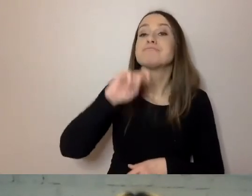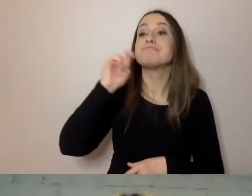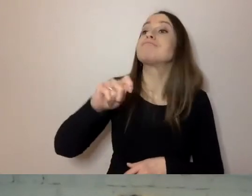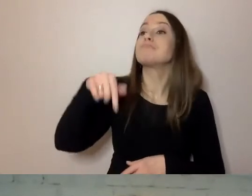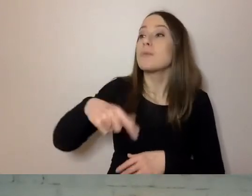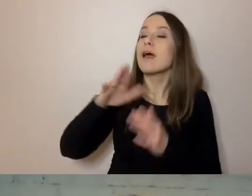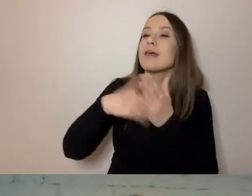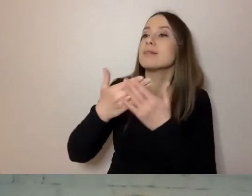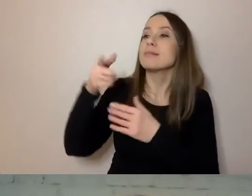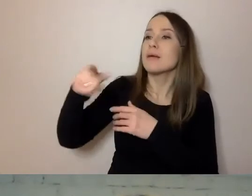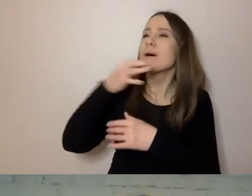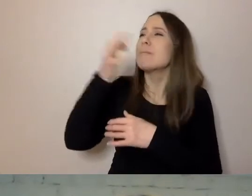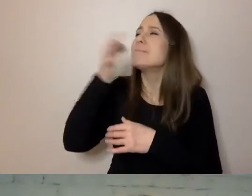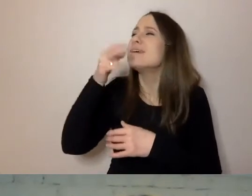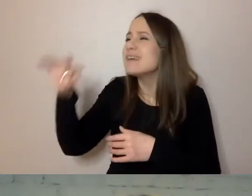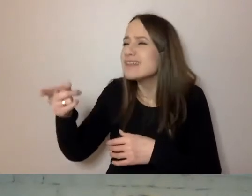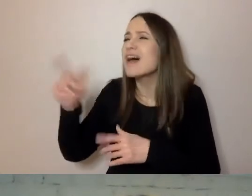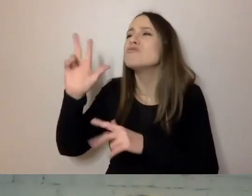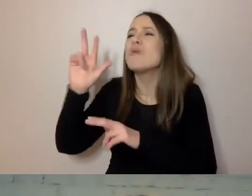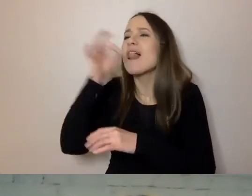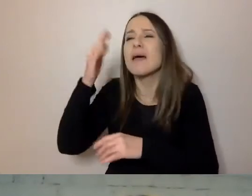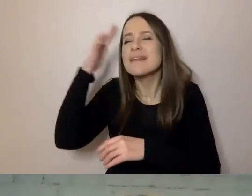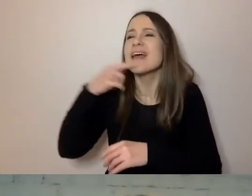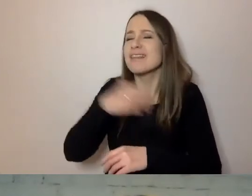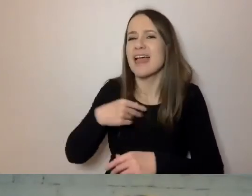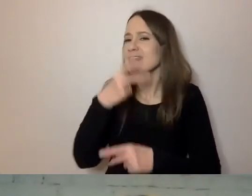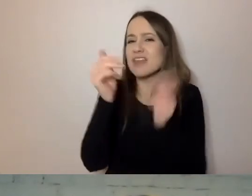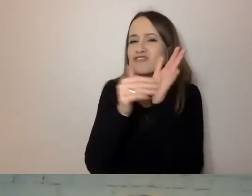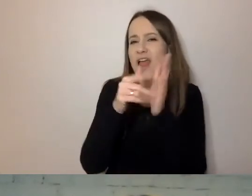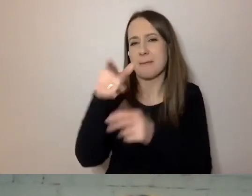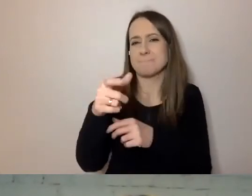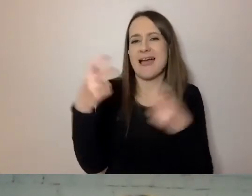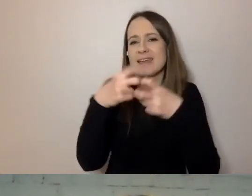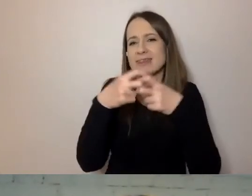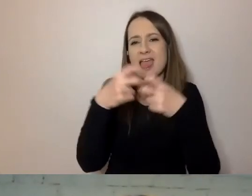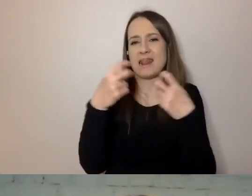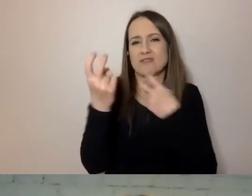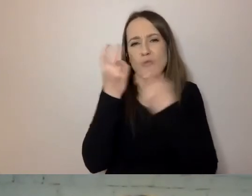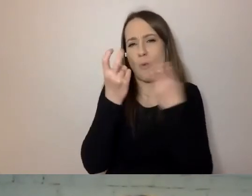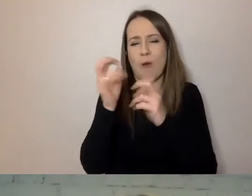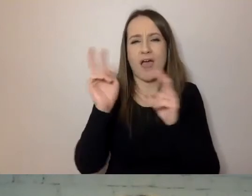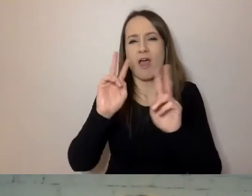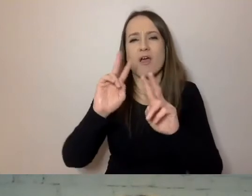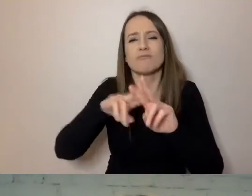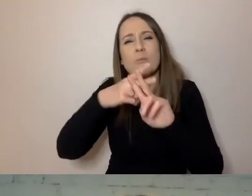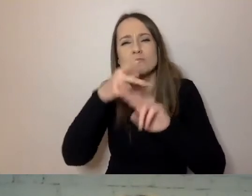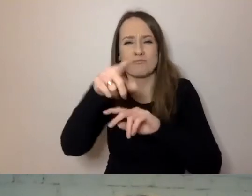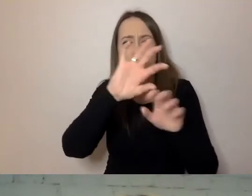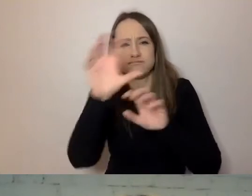Nie musi używać tłumacza w internecie. Nie musi iść z dokumentem urzędowym do oficjalnego tłumacza.